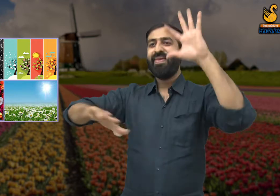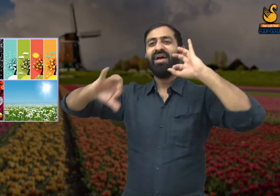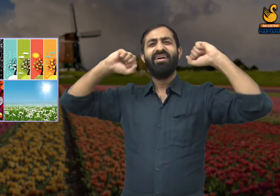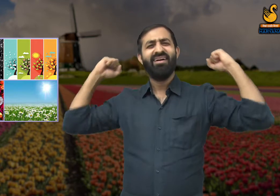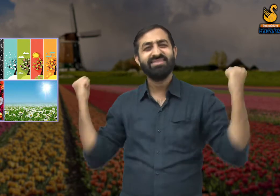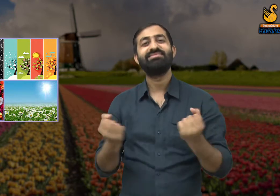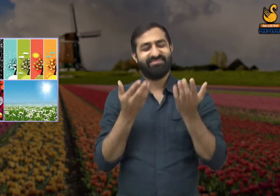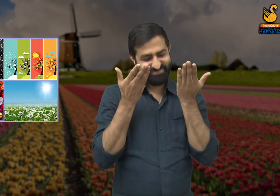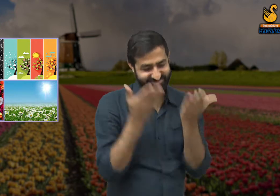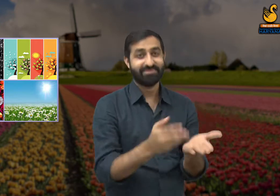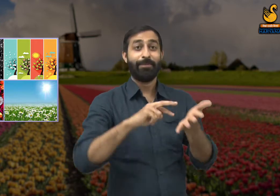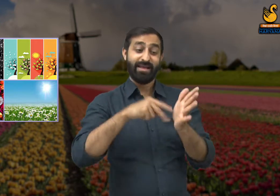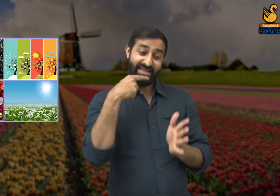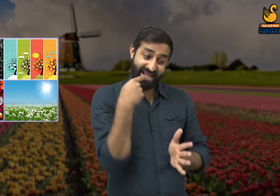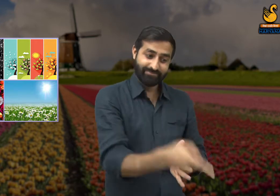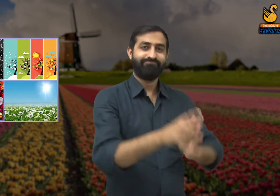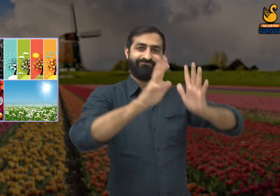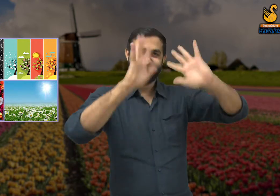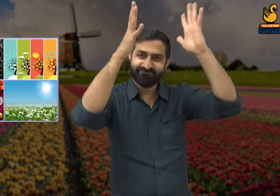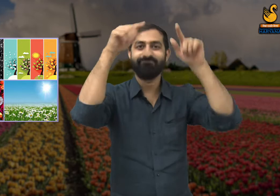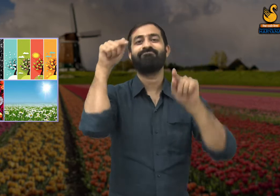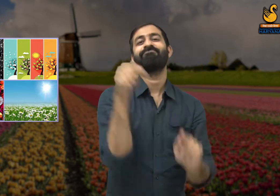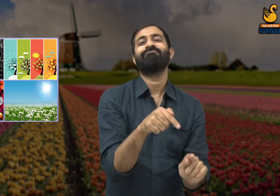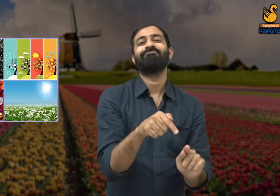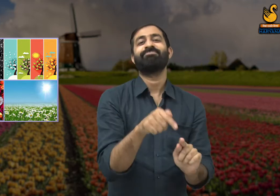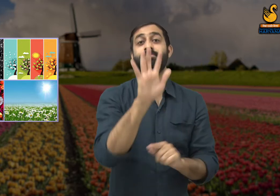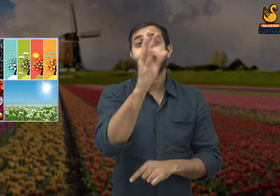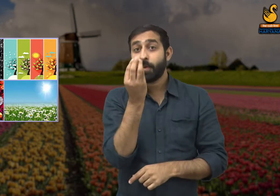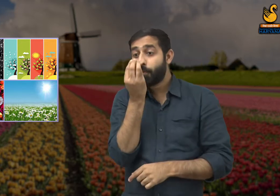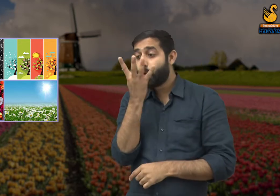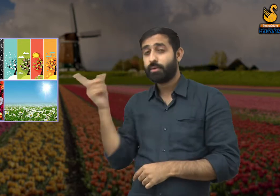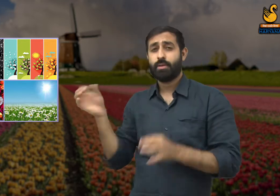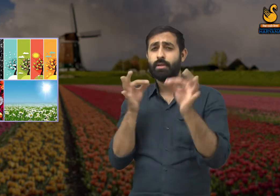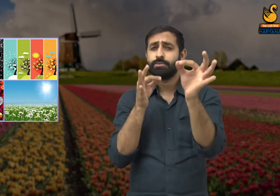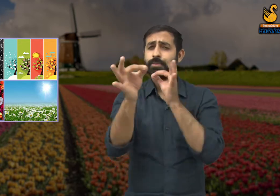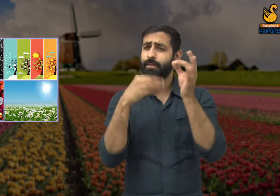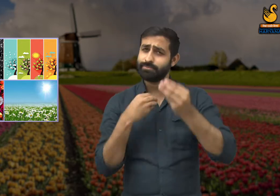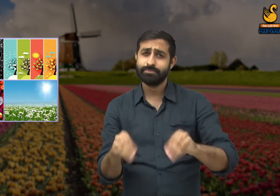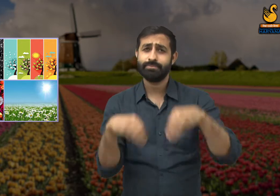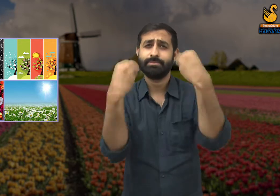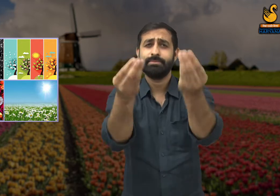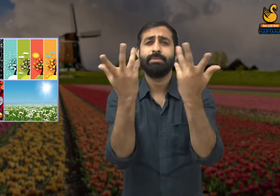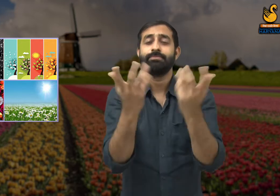हमने इसके लिए बहुत परिश्रम किया है वह फूल कवि को संबोधित करने लगा